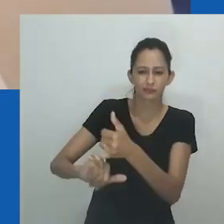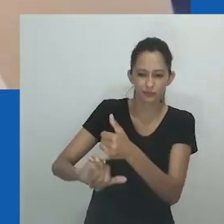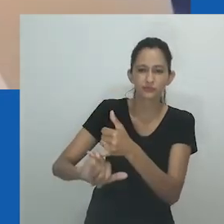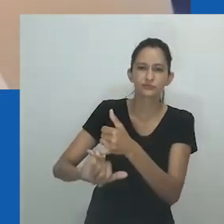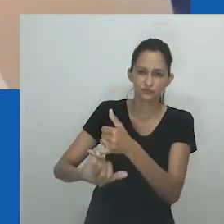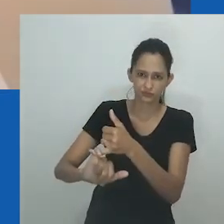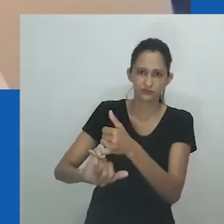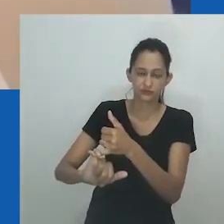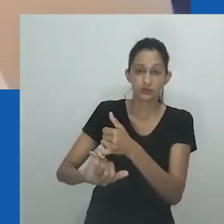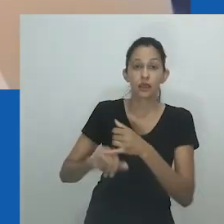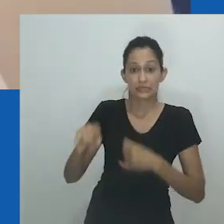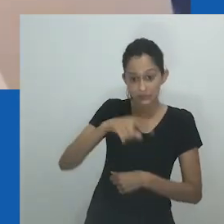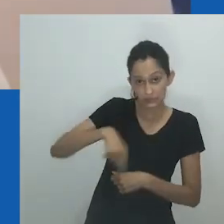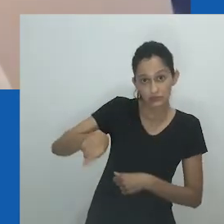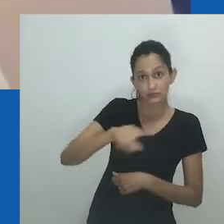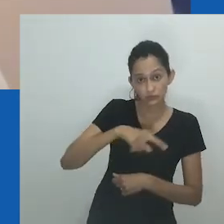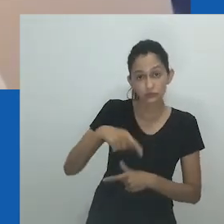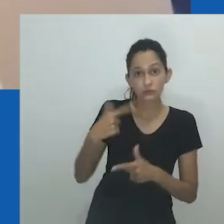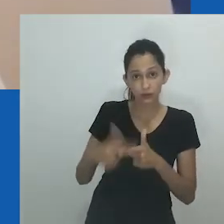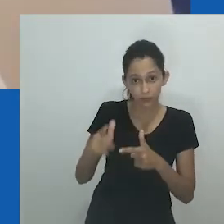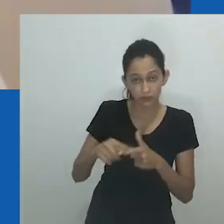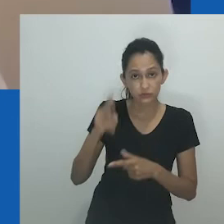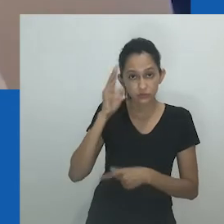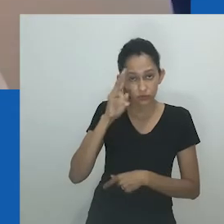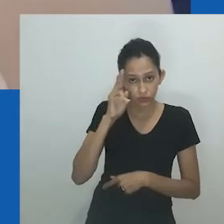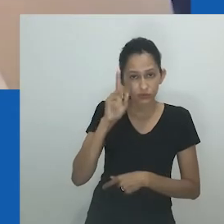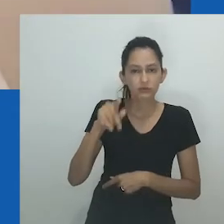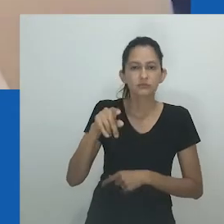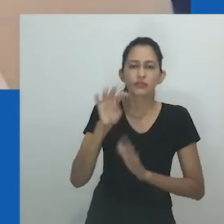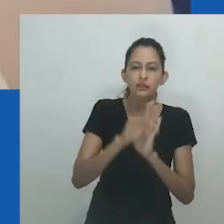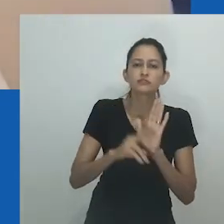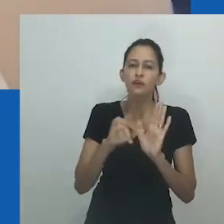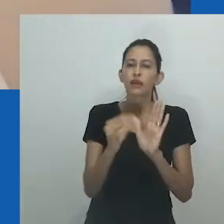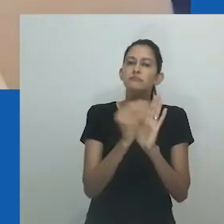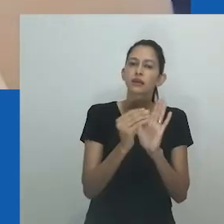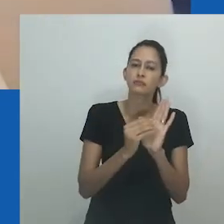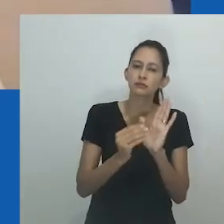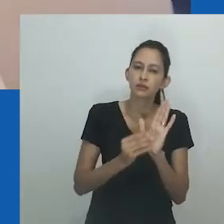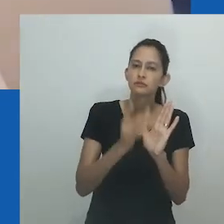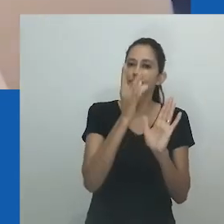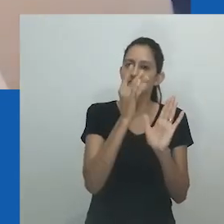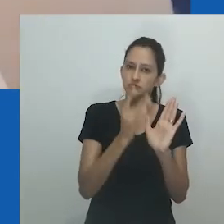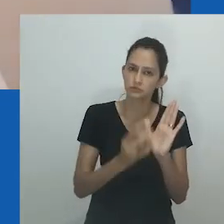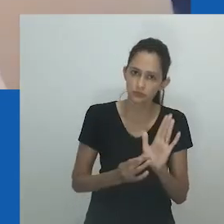em que Nomeva pede a Nowam que reconsidere sua decisão de se divorciar de Mpumlo. Nowam responde: